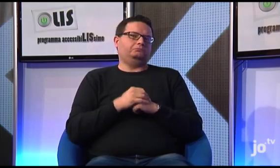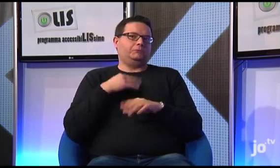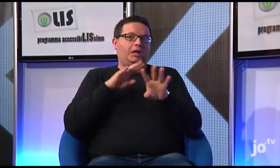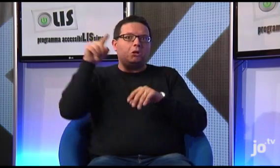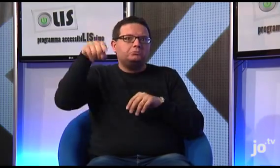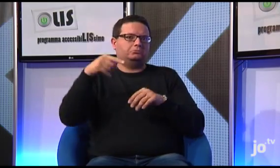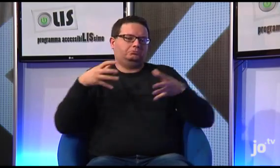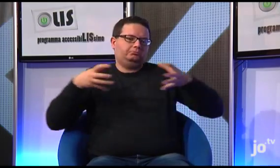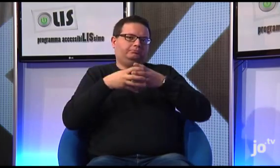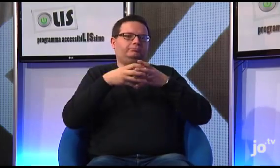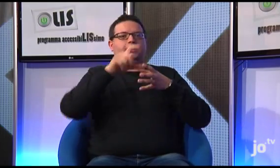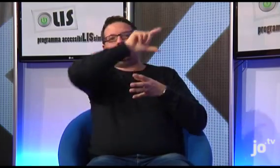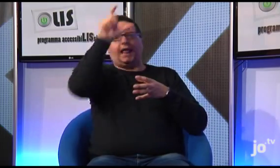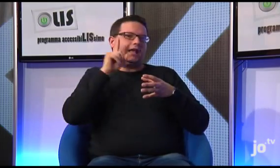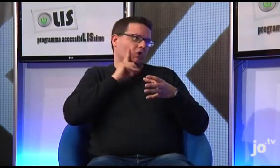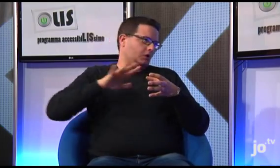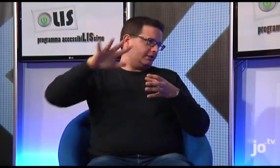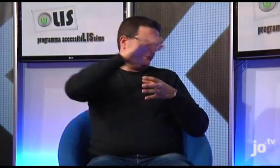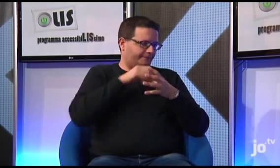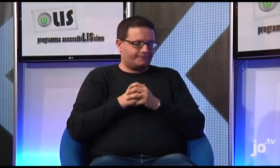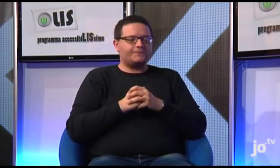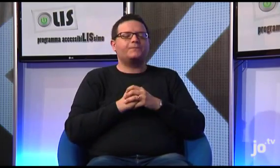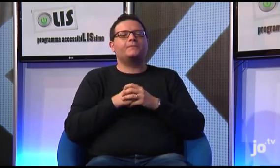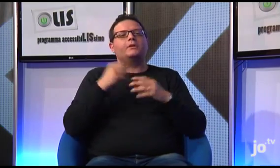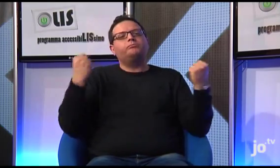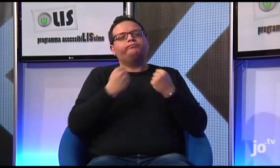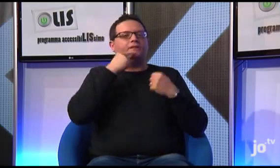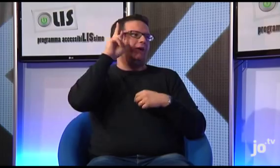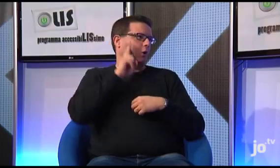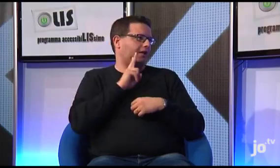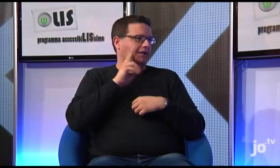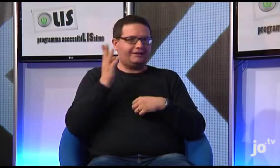al quale hanno partecipato sordi cattolici provenienti da tutta Italia, organizzato da Sr Veronica